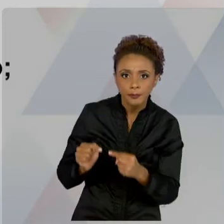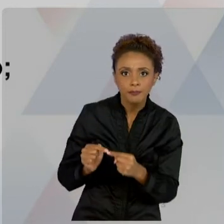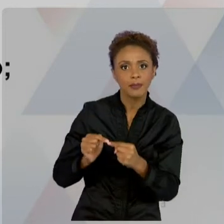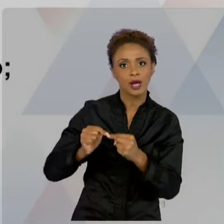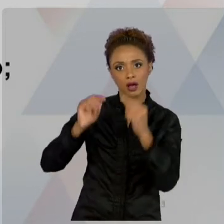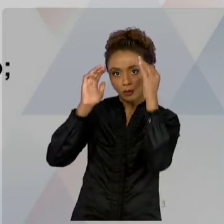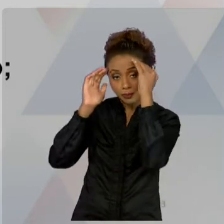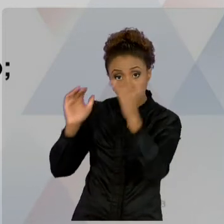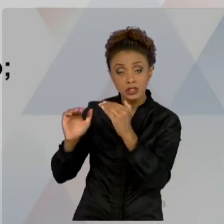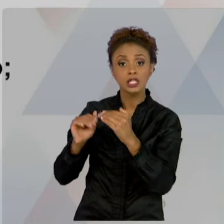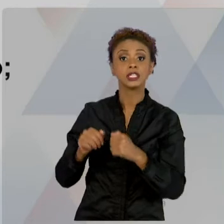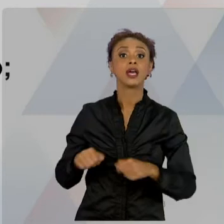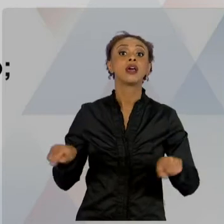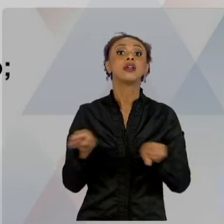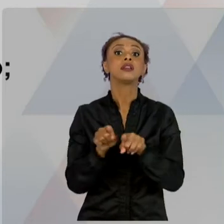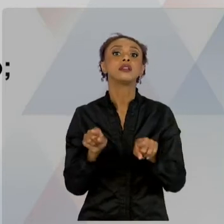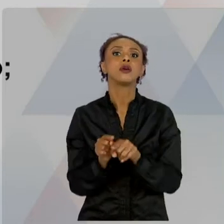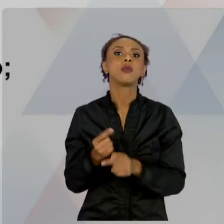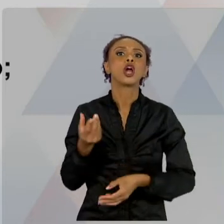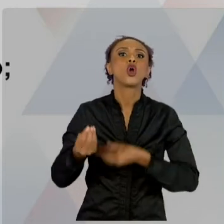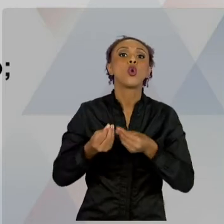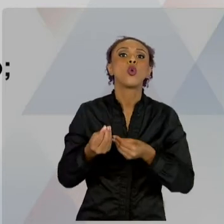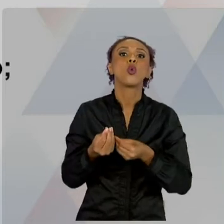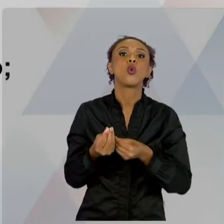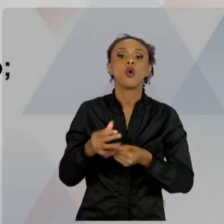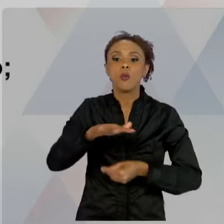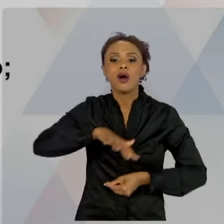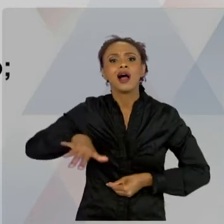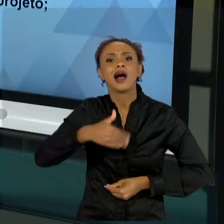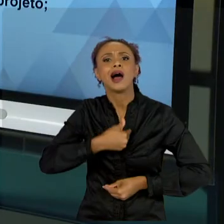SETORES PÚBLICOS. COLOQUEI PRA VOCÊS PODEREM